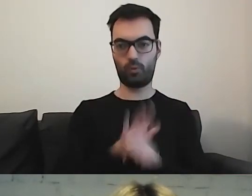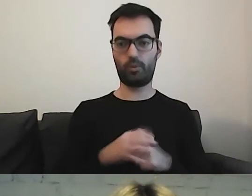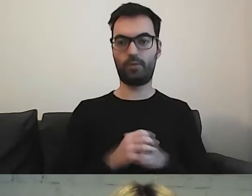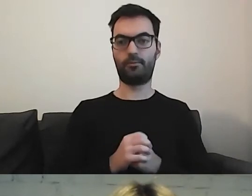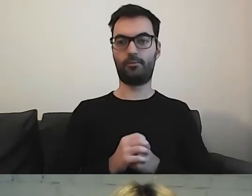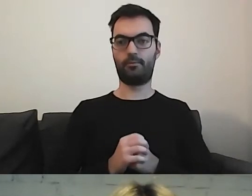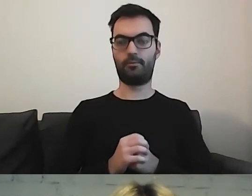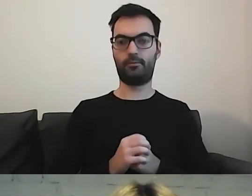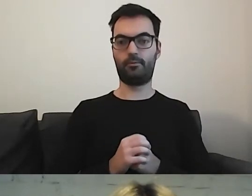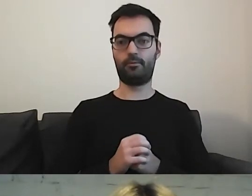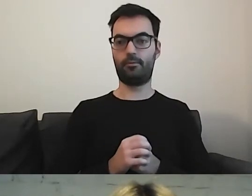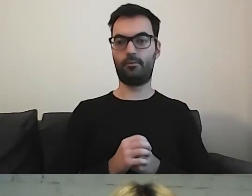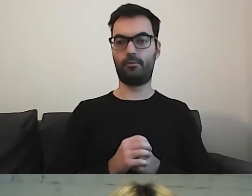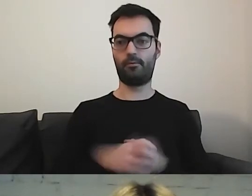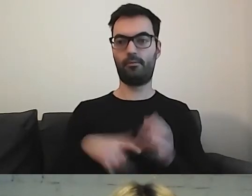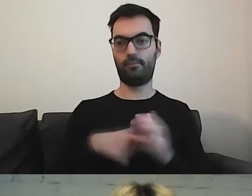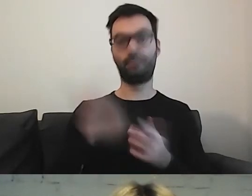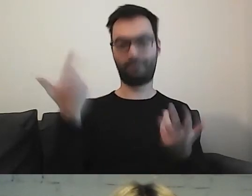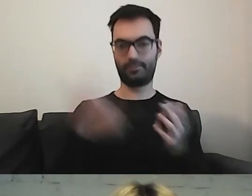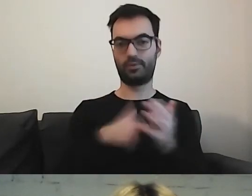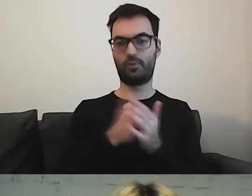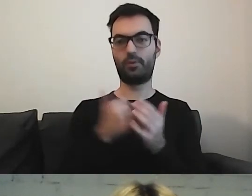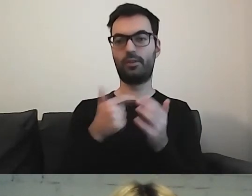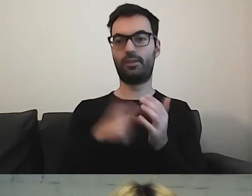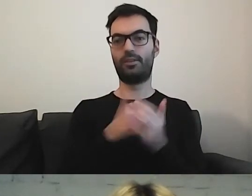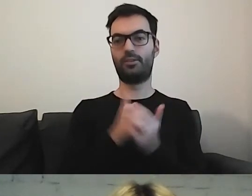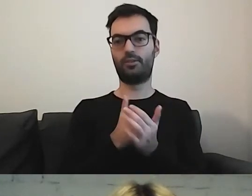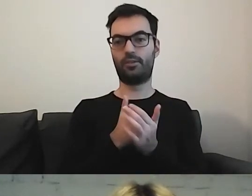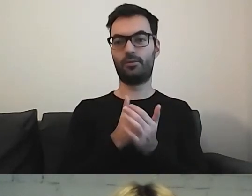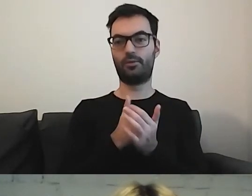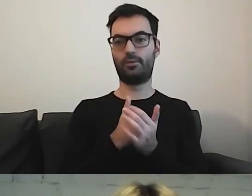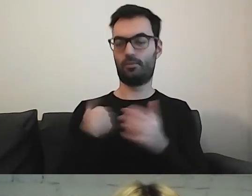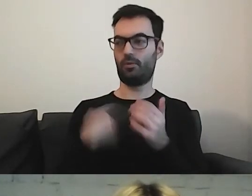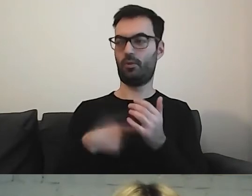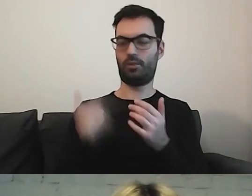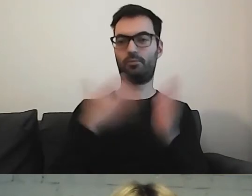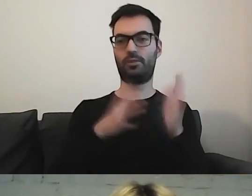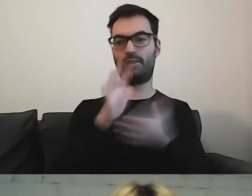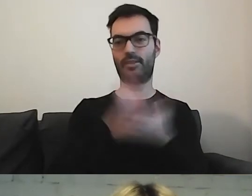Ostatnio przygotowałam tekst o ZTM.